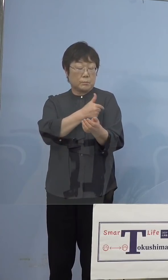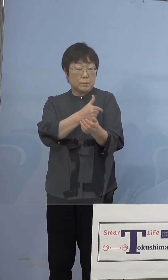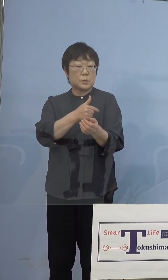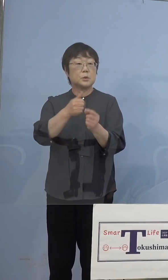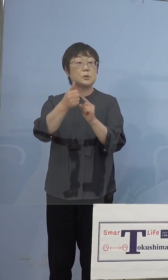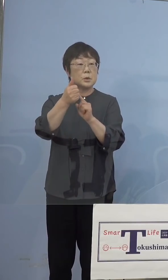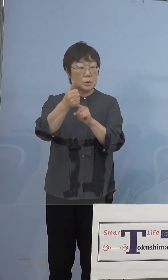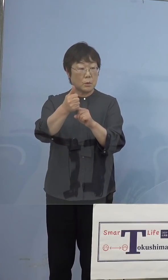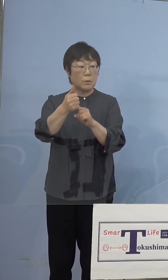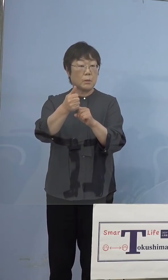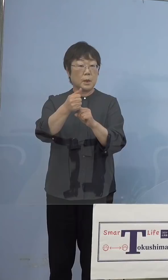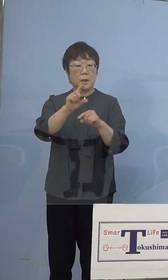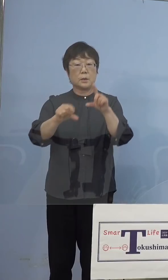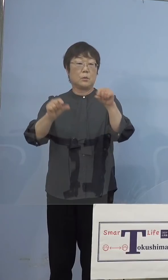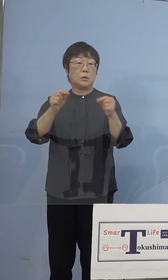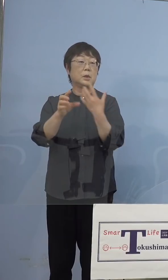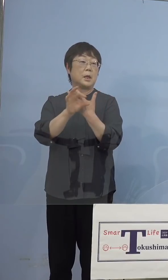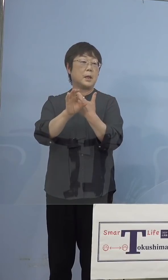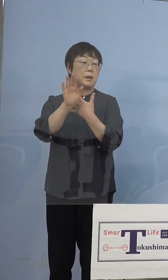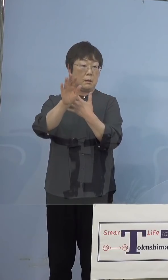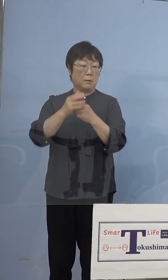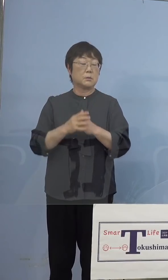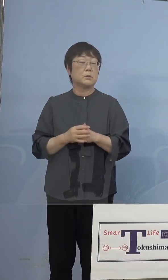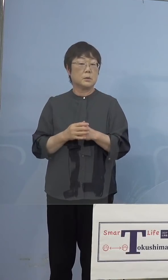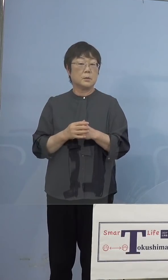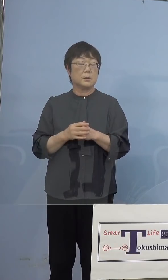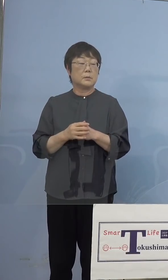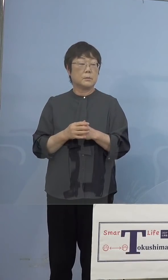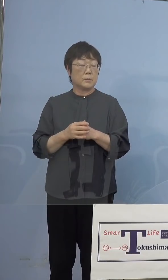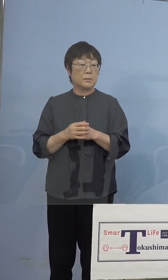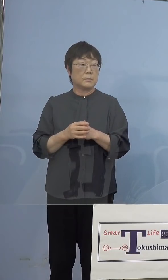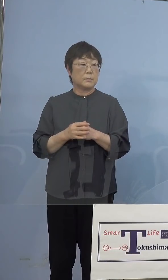当然のことですね 実はもう1つ、我々潜在看護師の